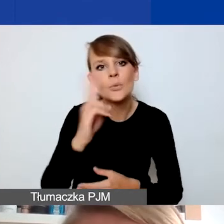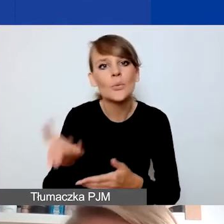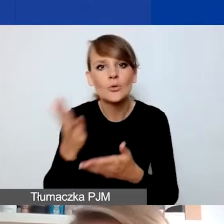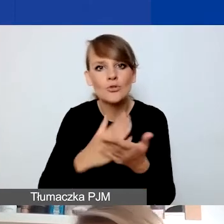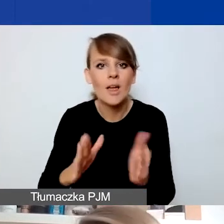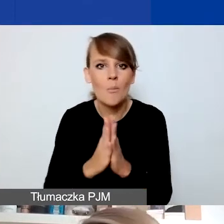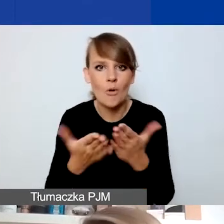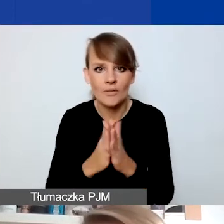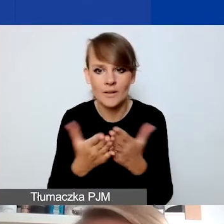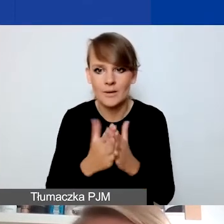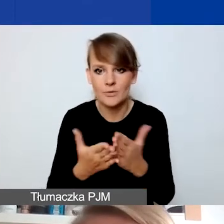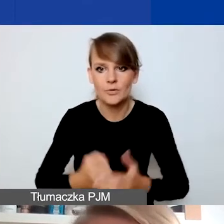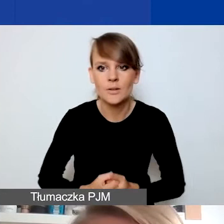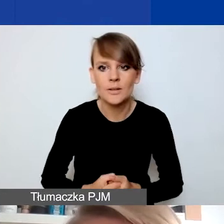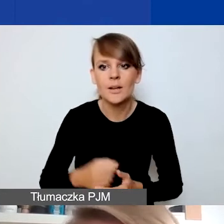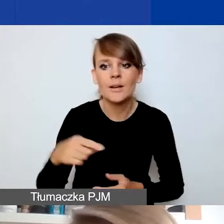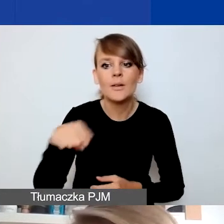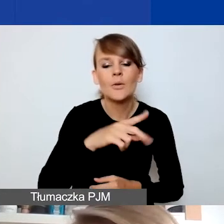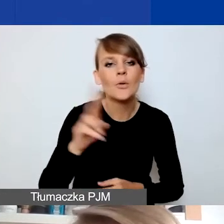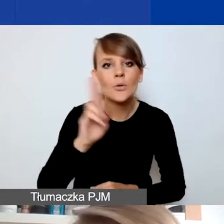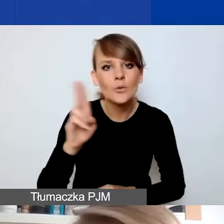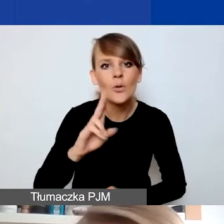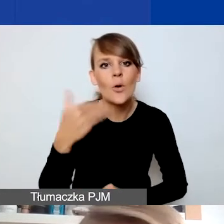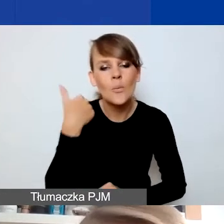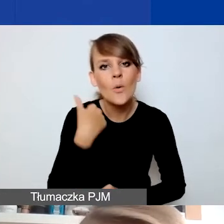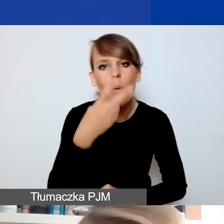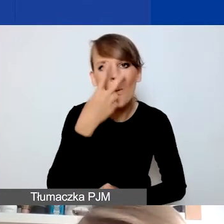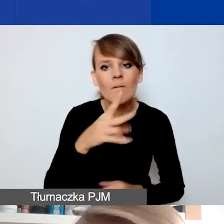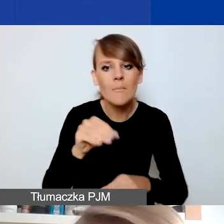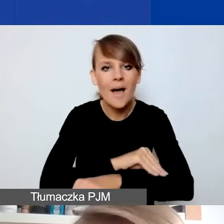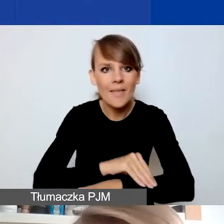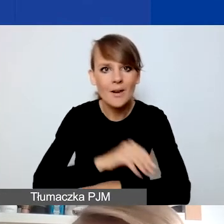Ci, którzy mieli do czynienia z naszymi materiałami w pierwszym konkursie, już go znają.